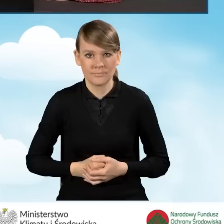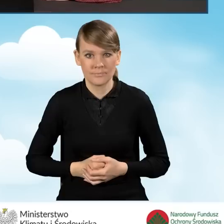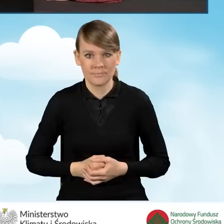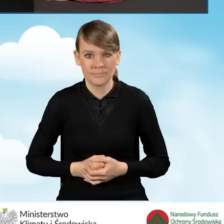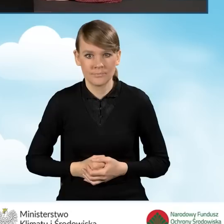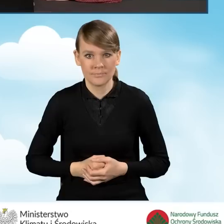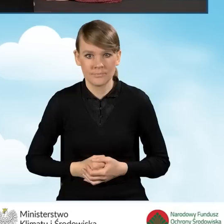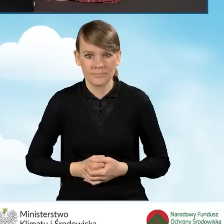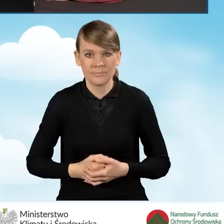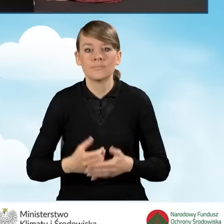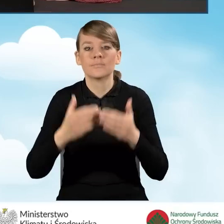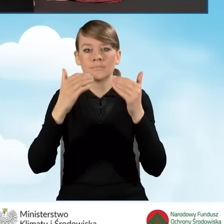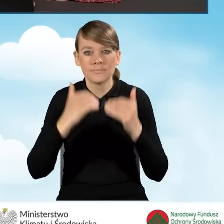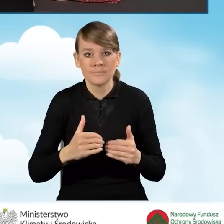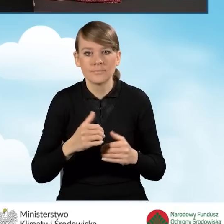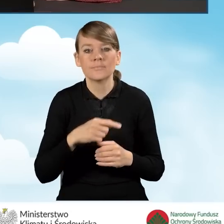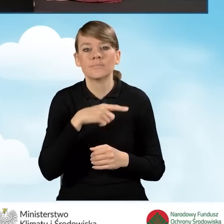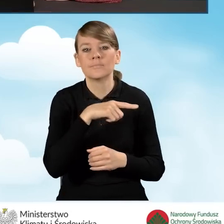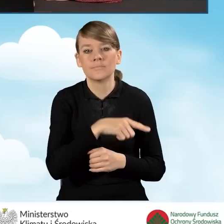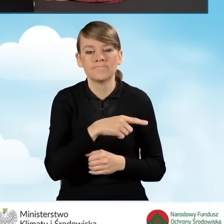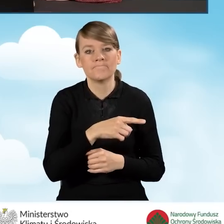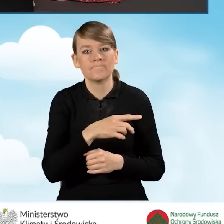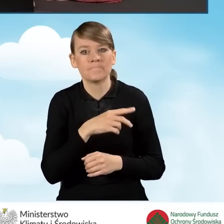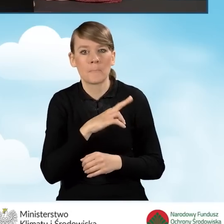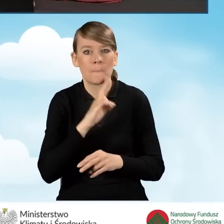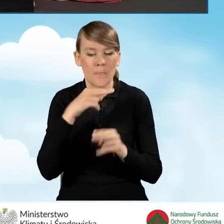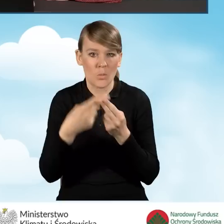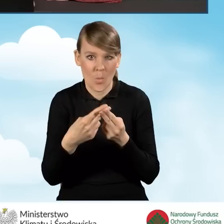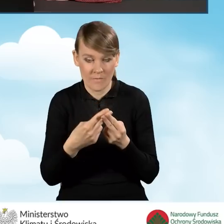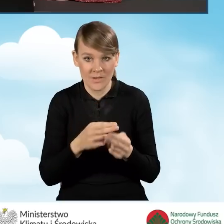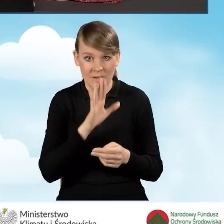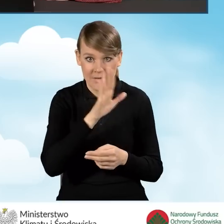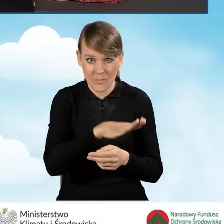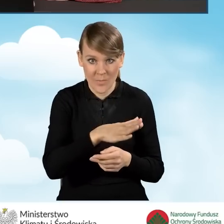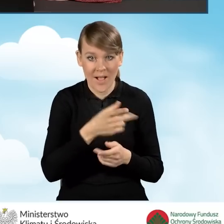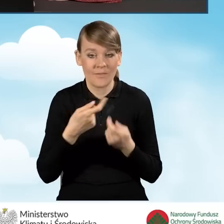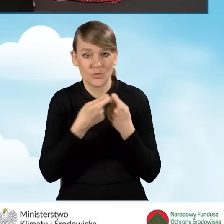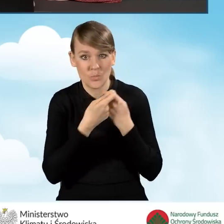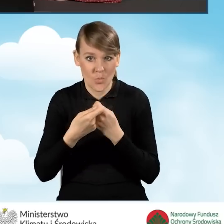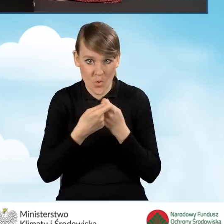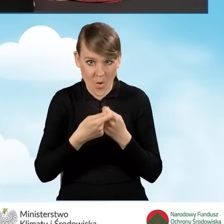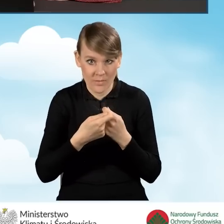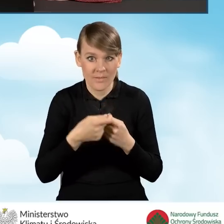A następnie odpowiedzieć na pytanie, czy pozostajemy w ustawowej wspólności majątkowej, czy też posiadamy rozdzielność majątkową